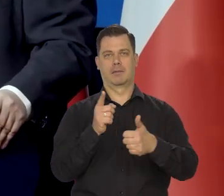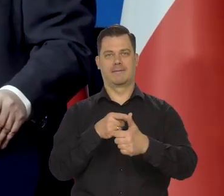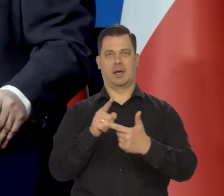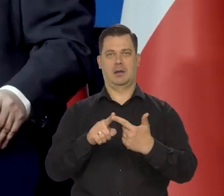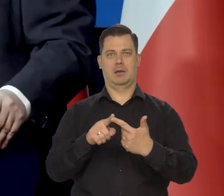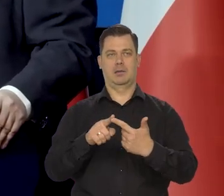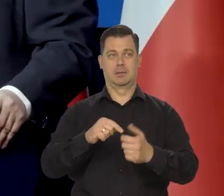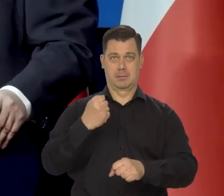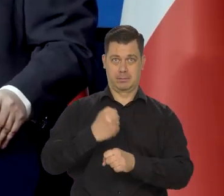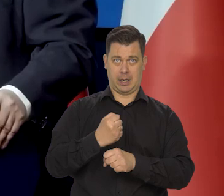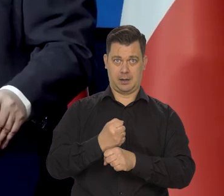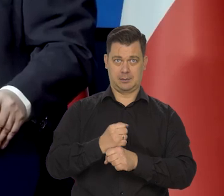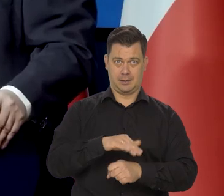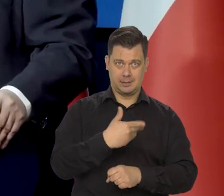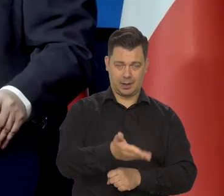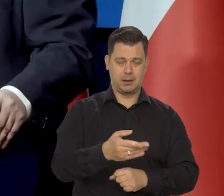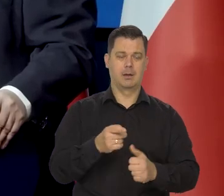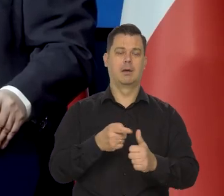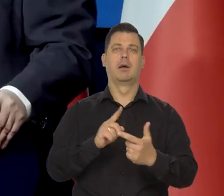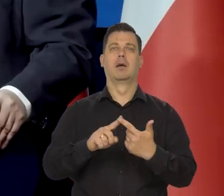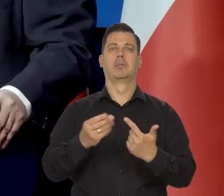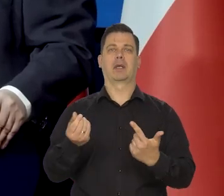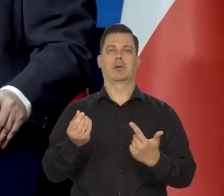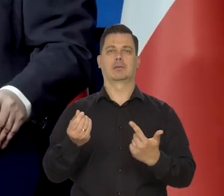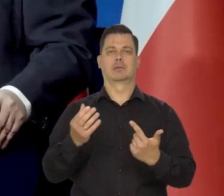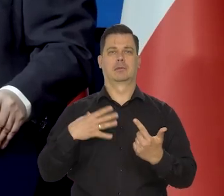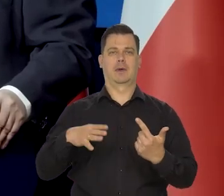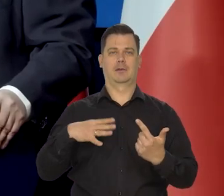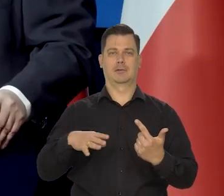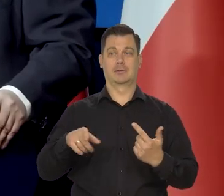zatrudnienie i pieniądz. Jakby my mamy tylko pieniądz,